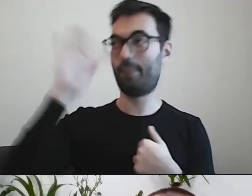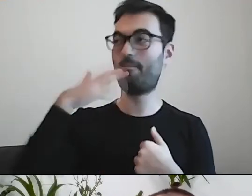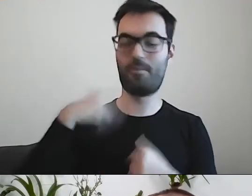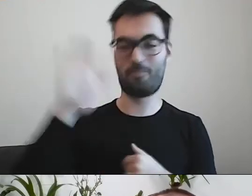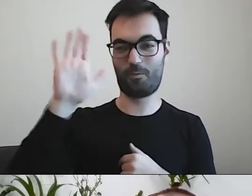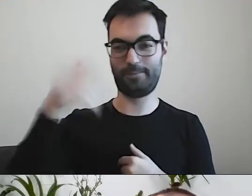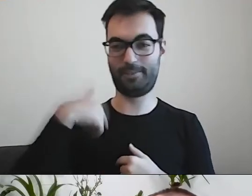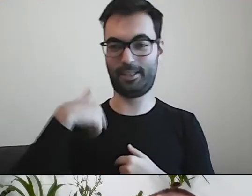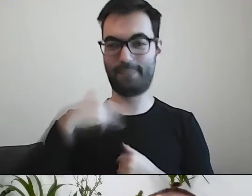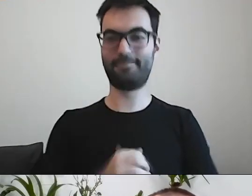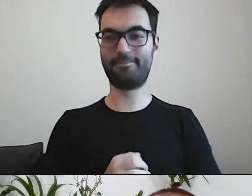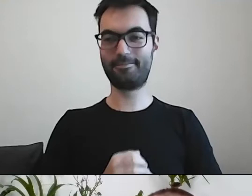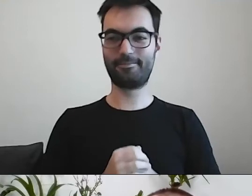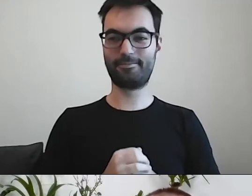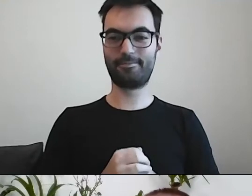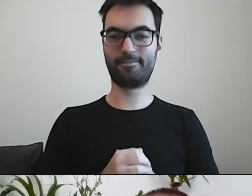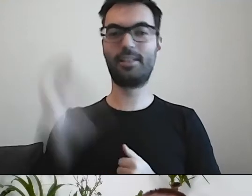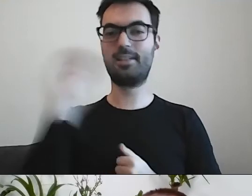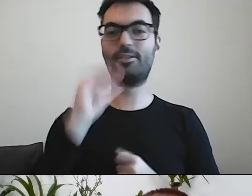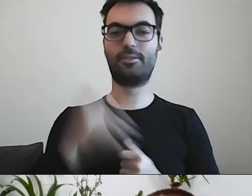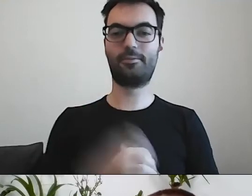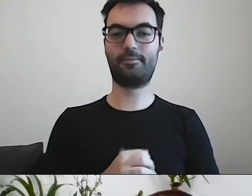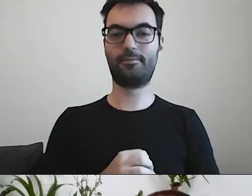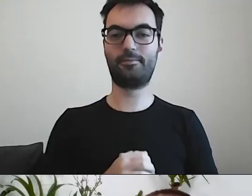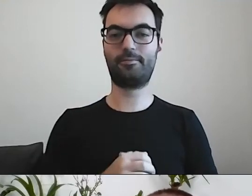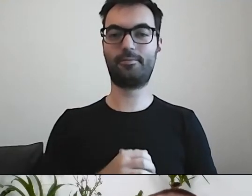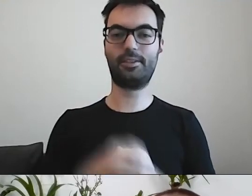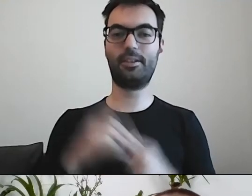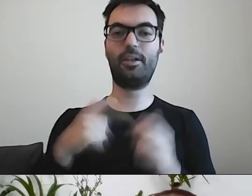PAWEŁ: Co jeszcze? Można dokonać nabycia drogą kupna.